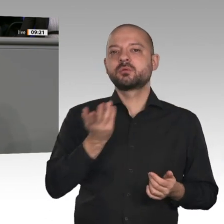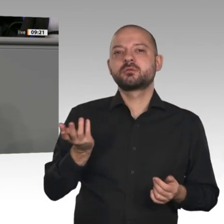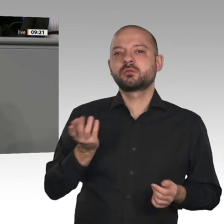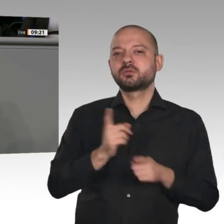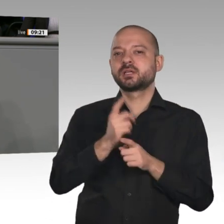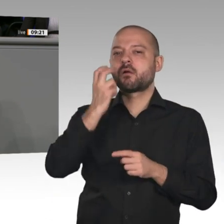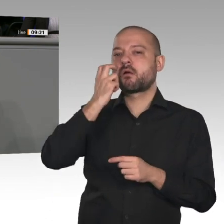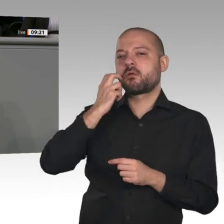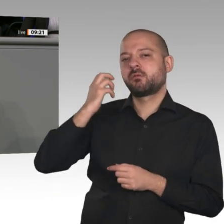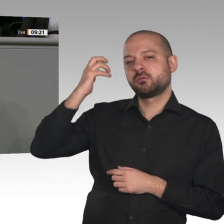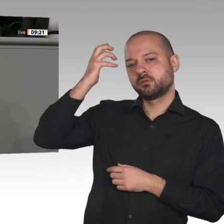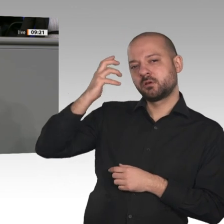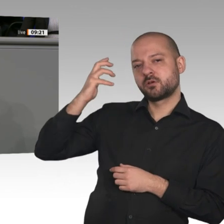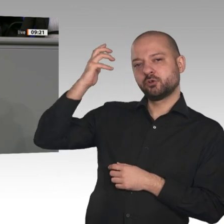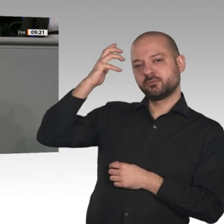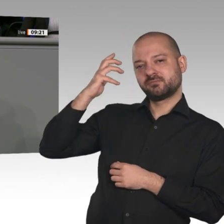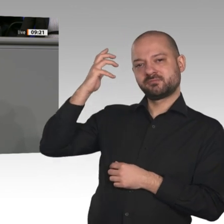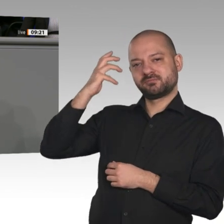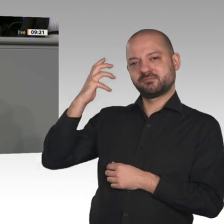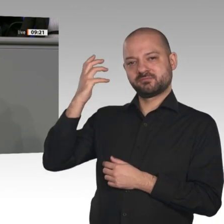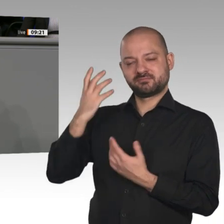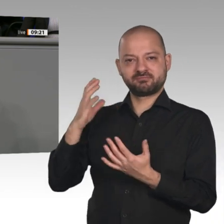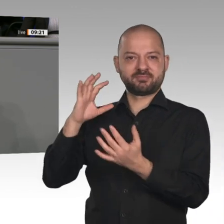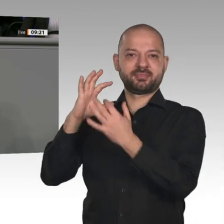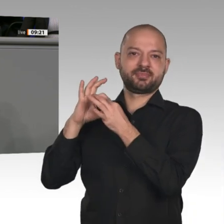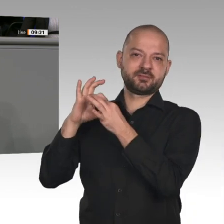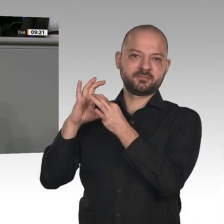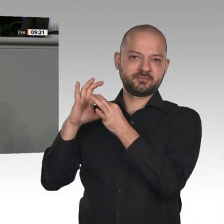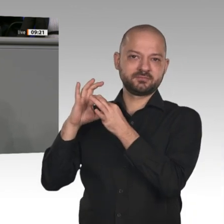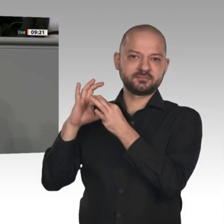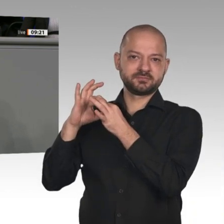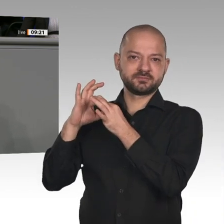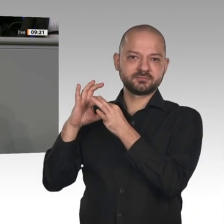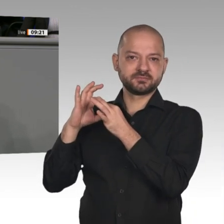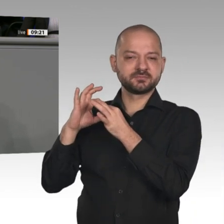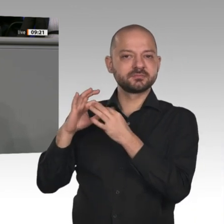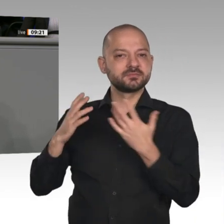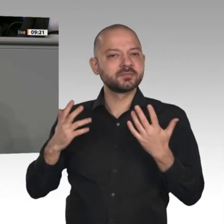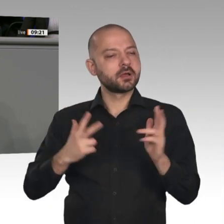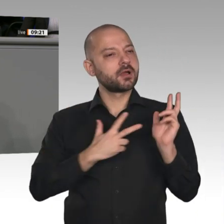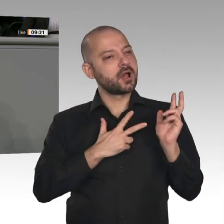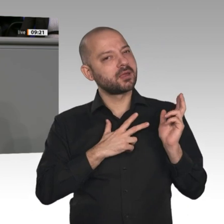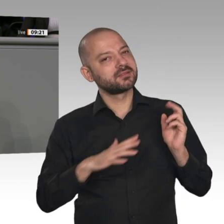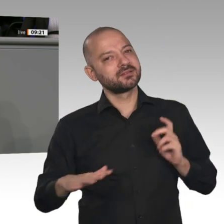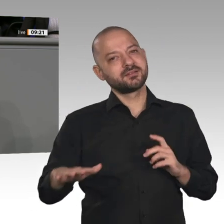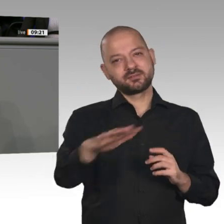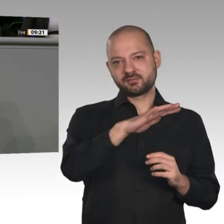Auch wir von der AfD finden, dass es Zeit ist, miteinander zu sprechen. Ich bin zu diesem Dialog bereit.